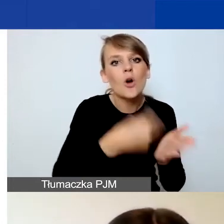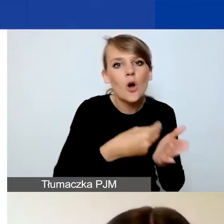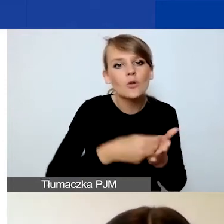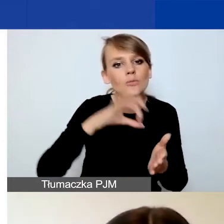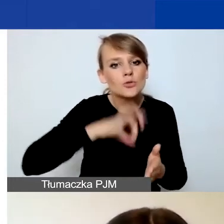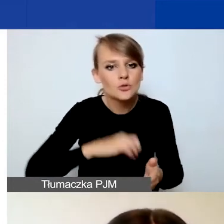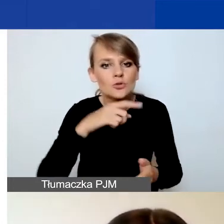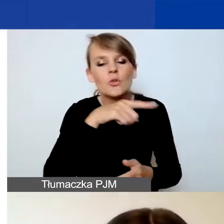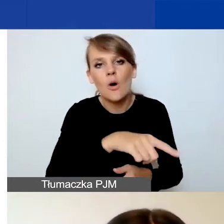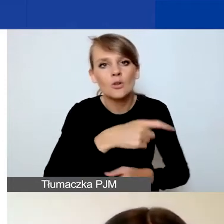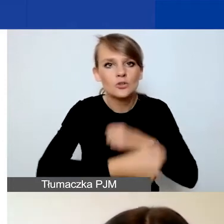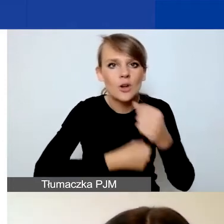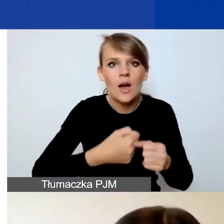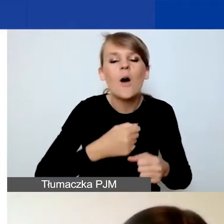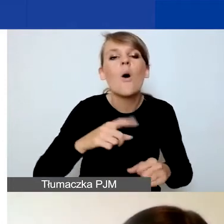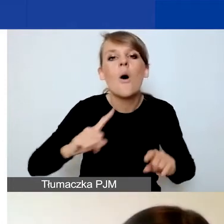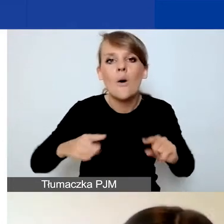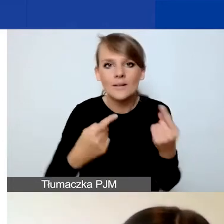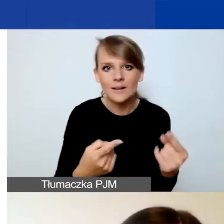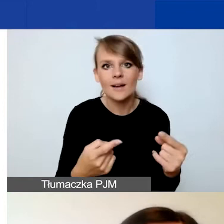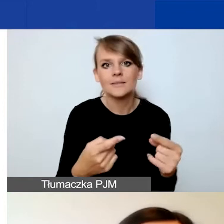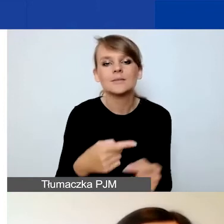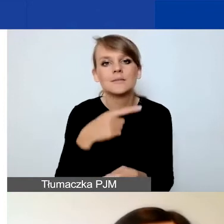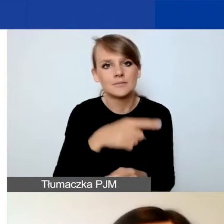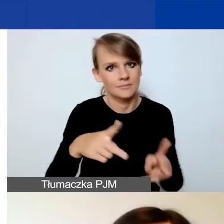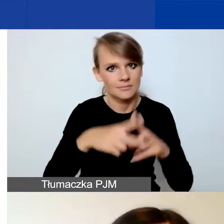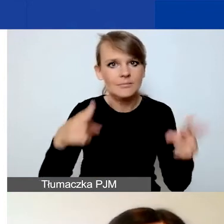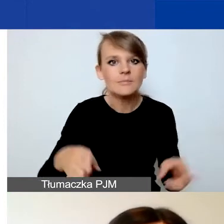Nie na etapie składania wniosku, tylko na etapie podpisywania umowy.